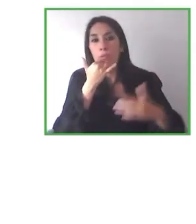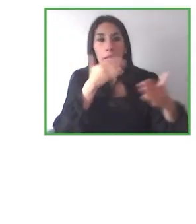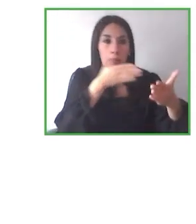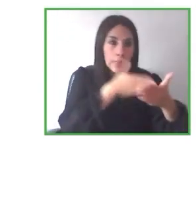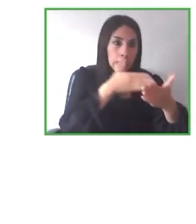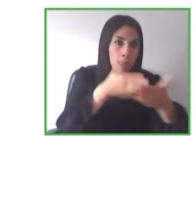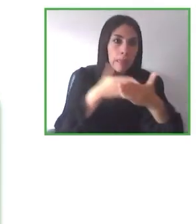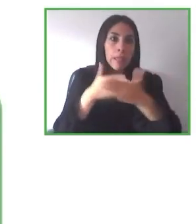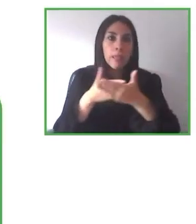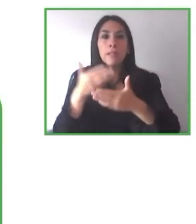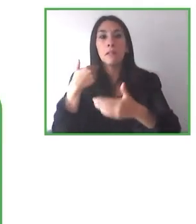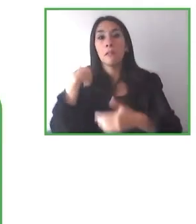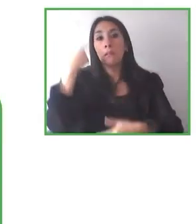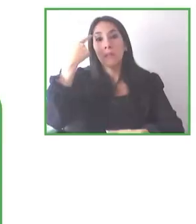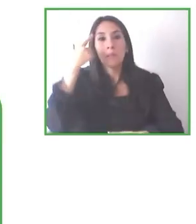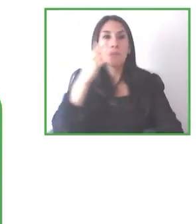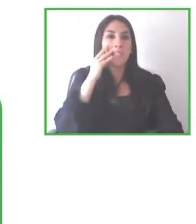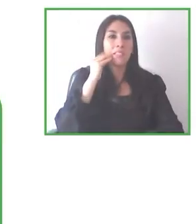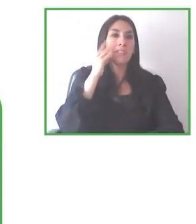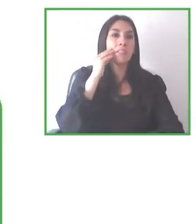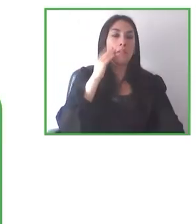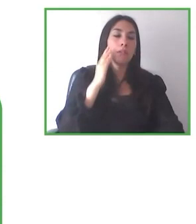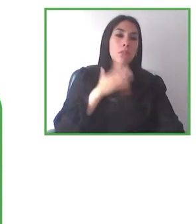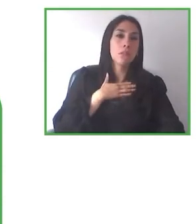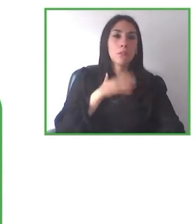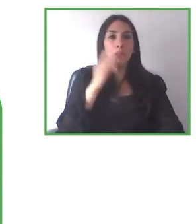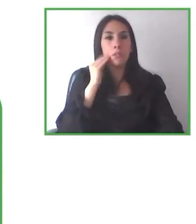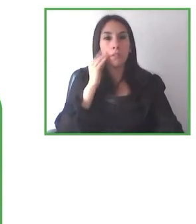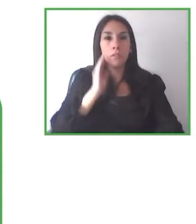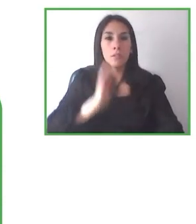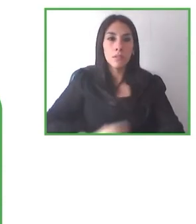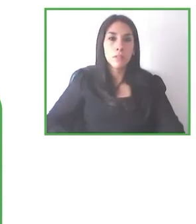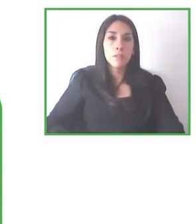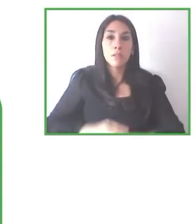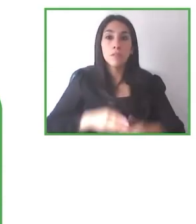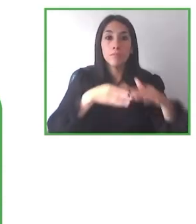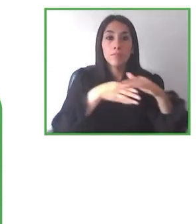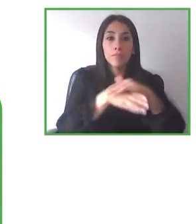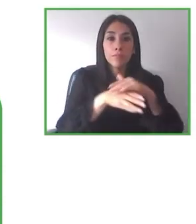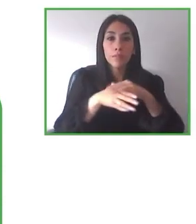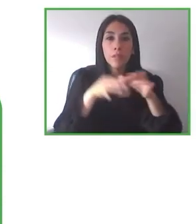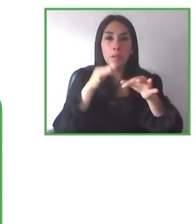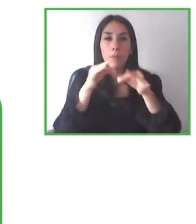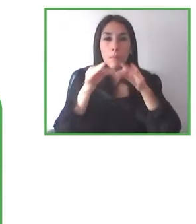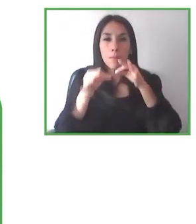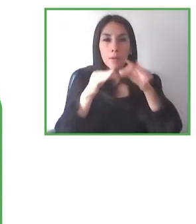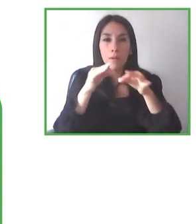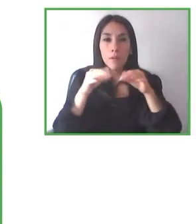Como hemos podido ver, podamos tener en un futuro un mundo mejor y podamos disfrutar del